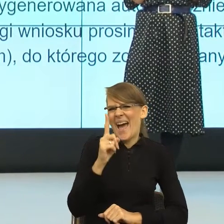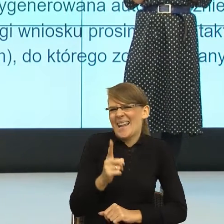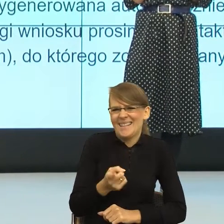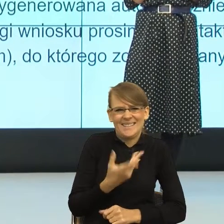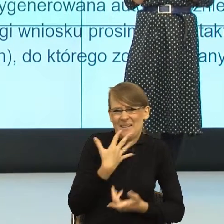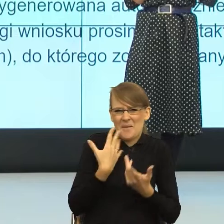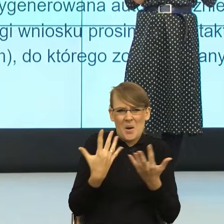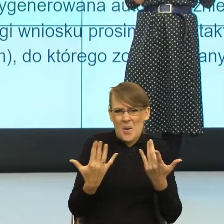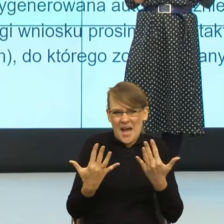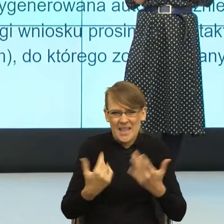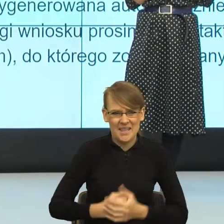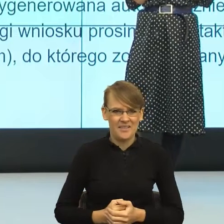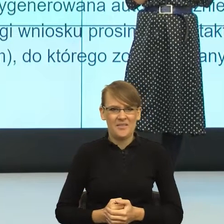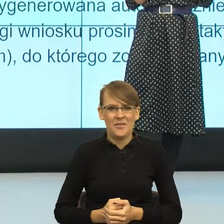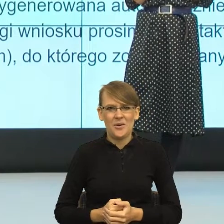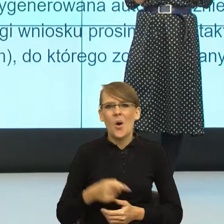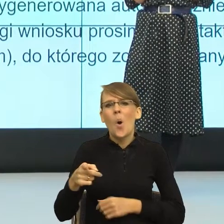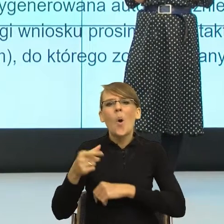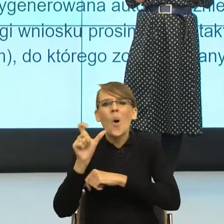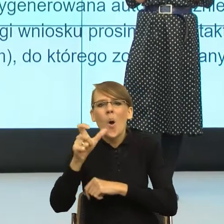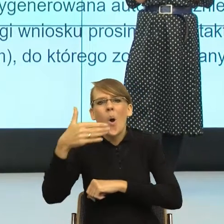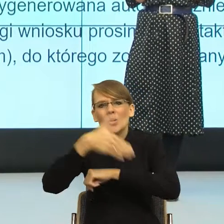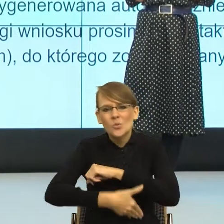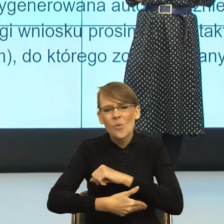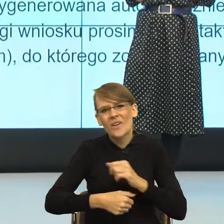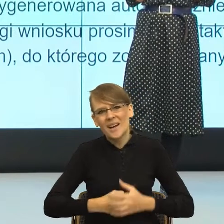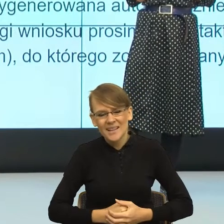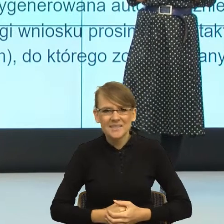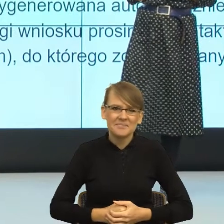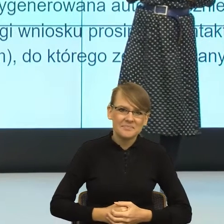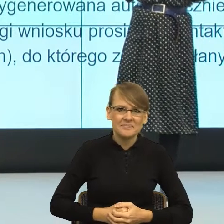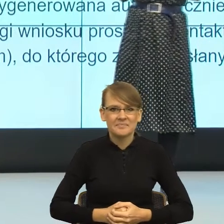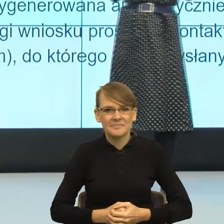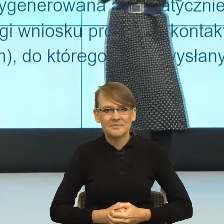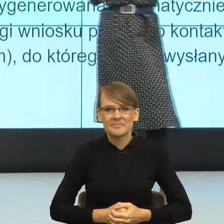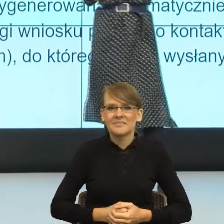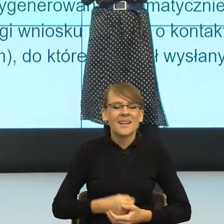to były albo od przedmiotów. Nie było gramatyki,